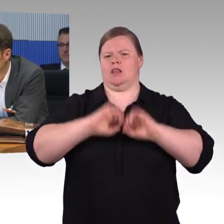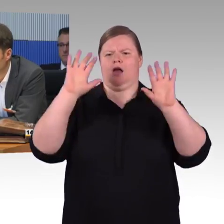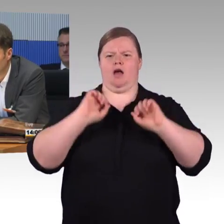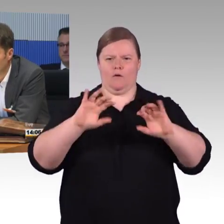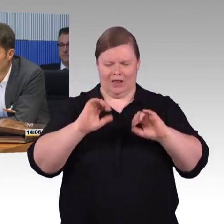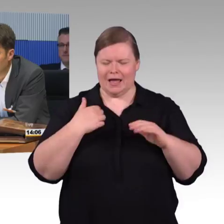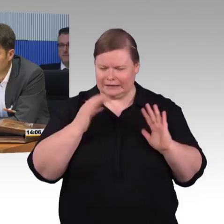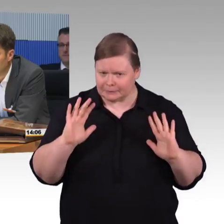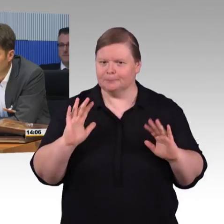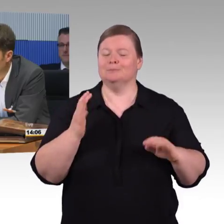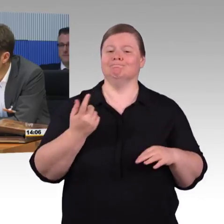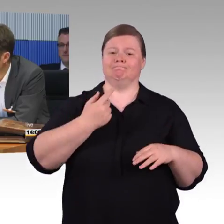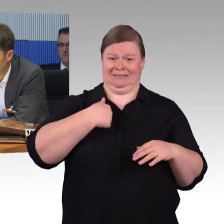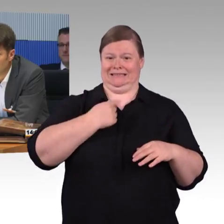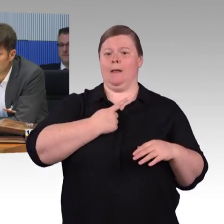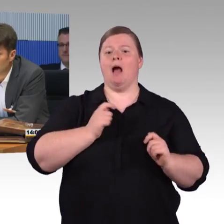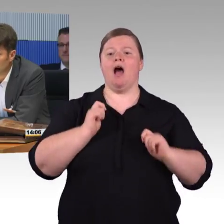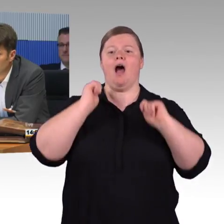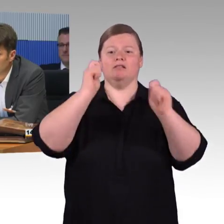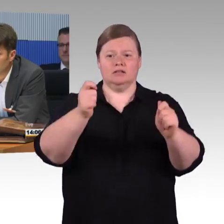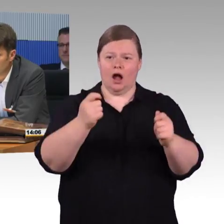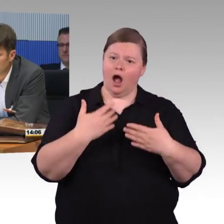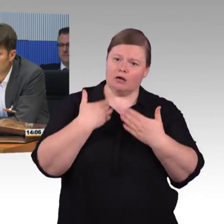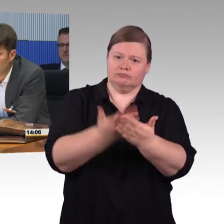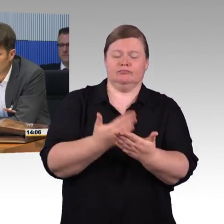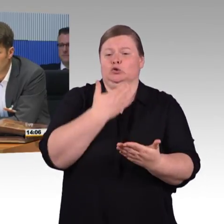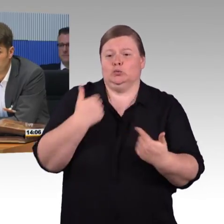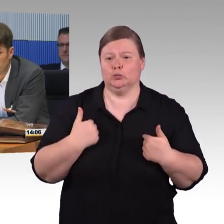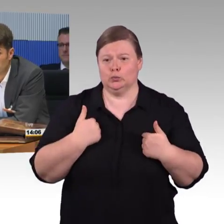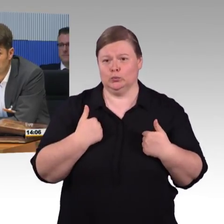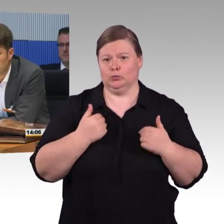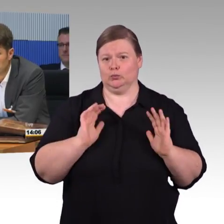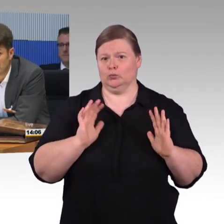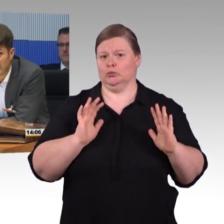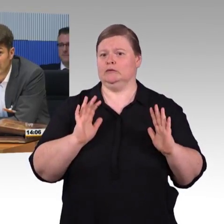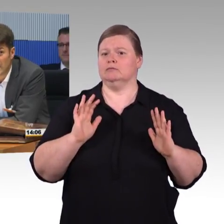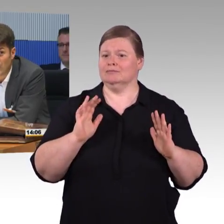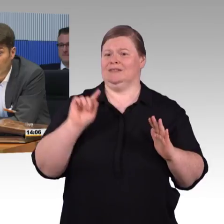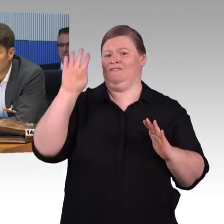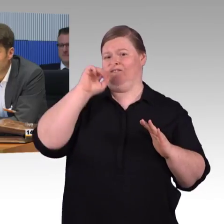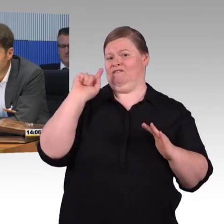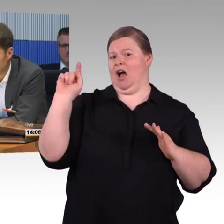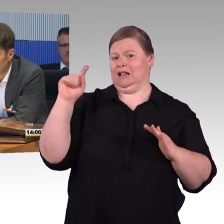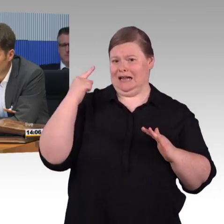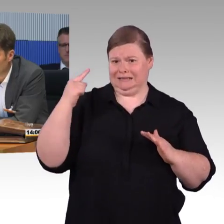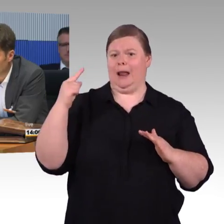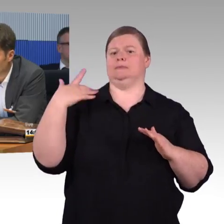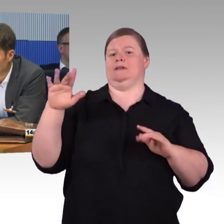ich wurde deswegen eingeladen. Ich kann mir das ganze nur so vorstellen, dass eine Verwechslung vorliegt und bevor ich einen Mist erzähle, wo ich mich nicht damit auskenne,